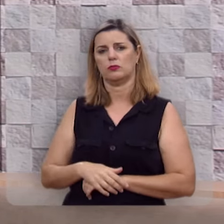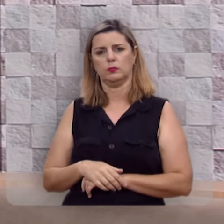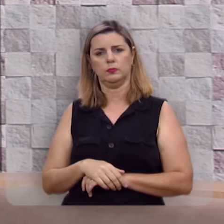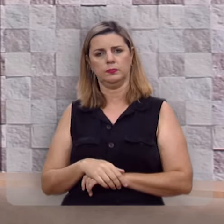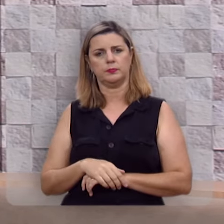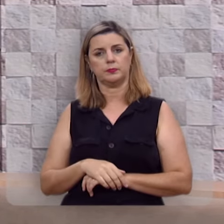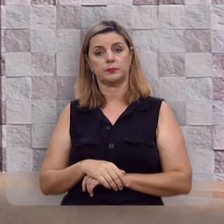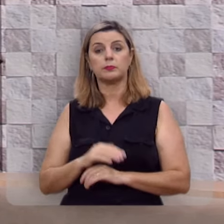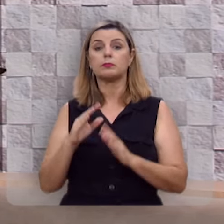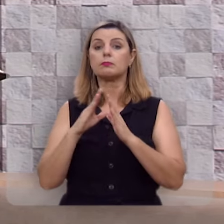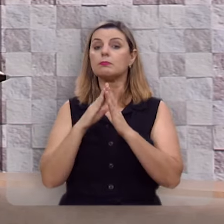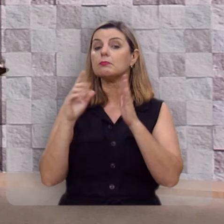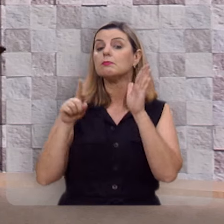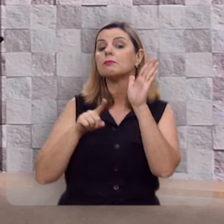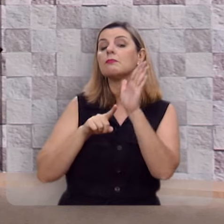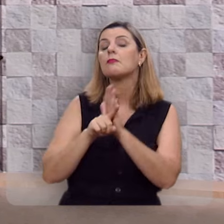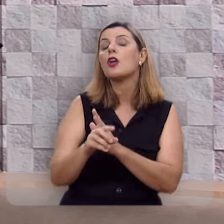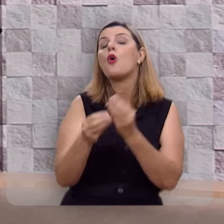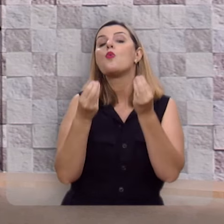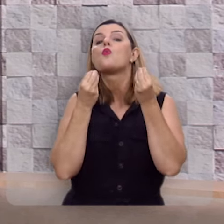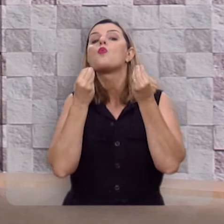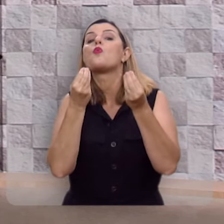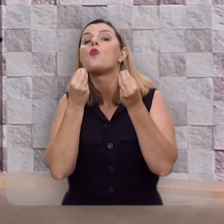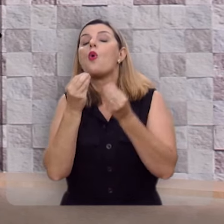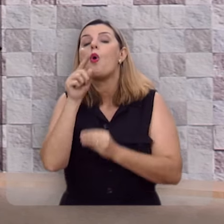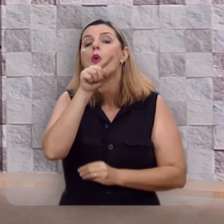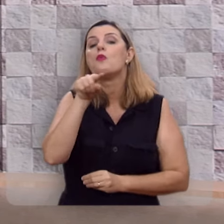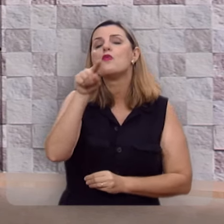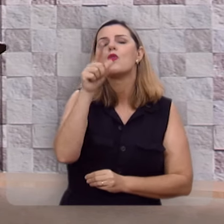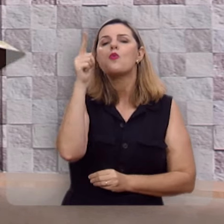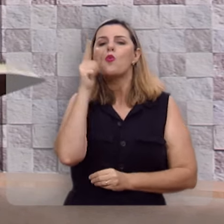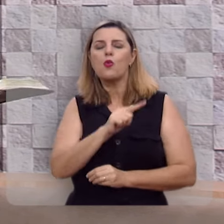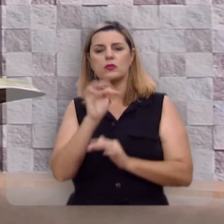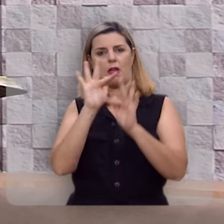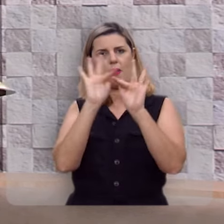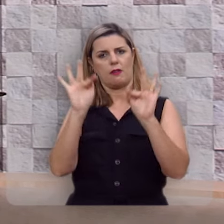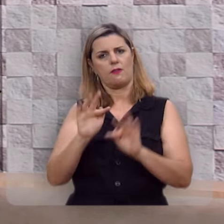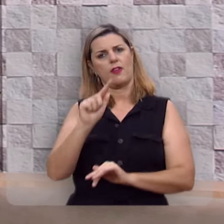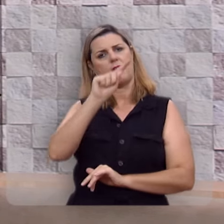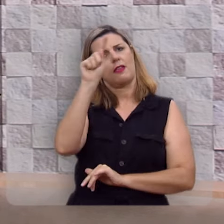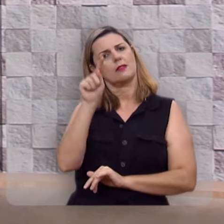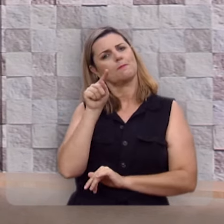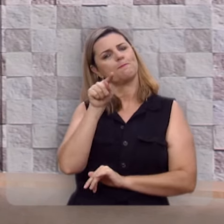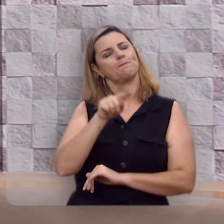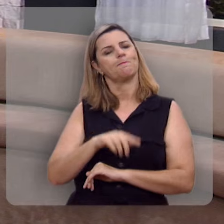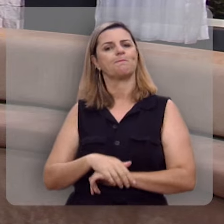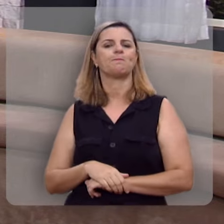Mas a grande pergunta é: Como você pode ser feliz?